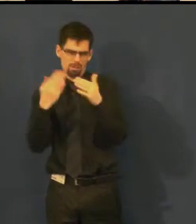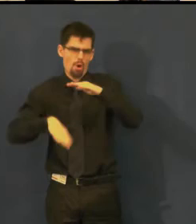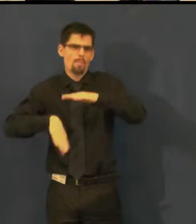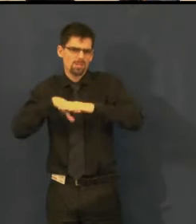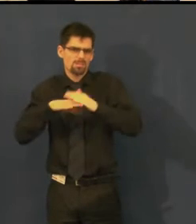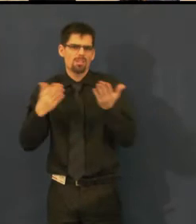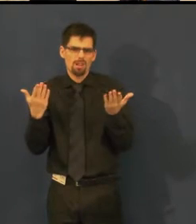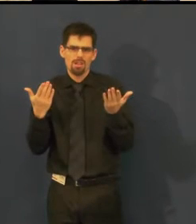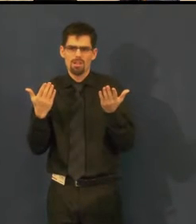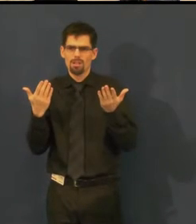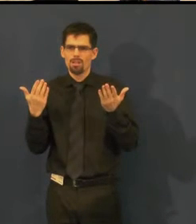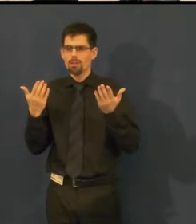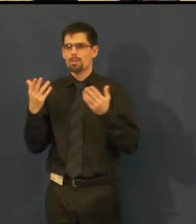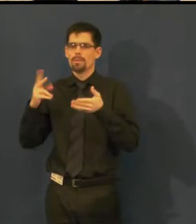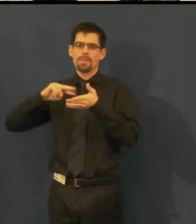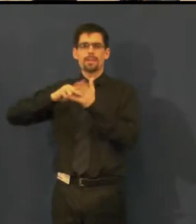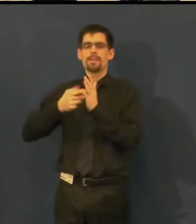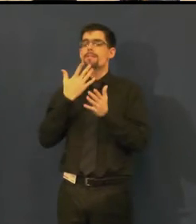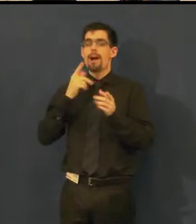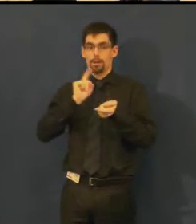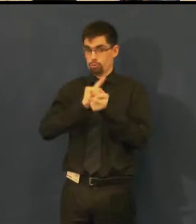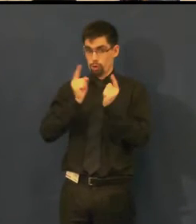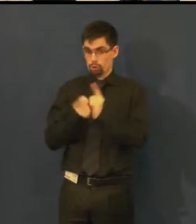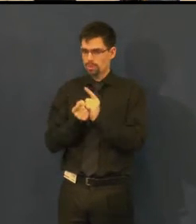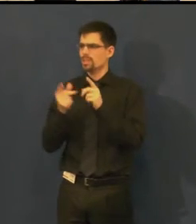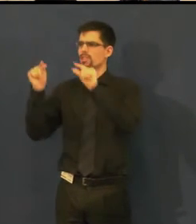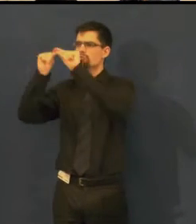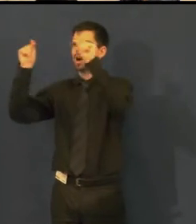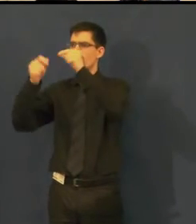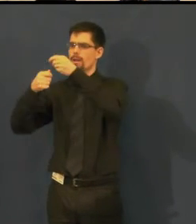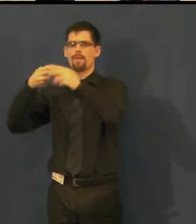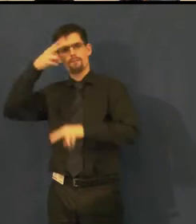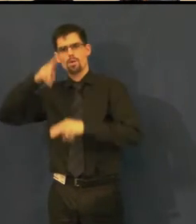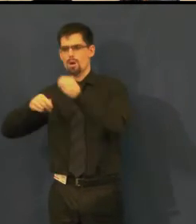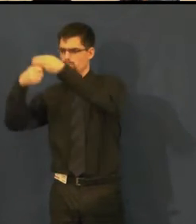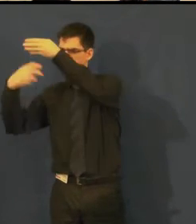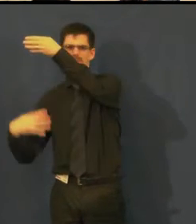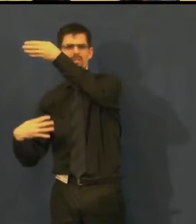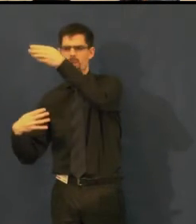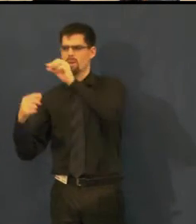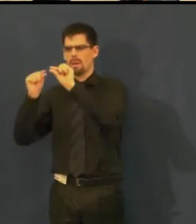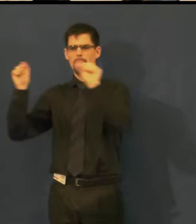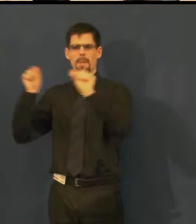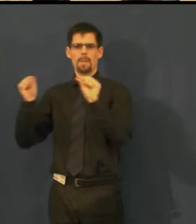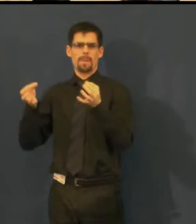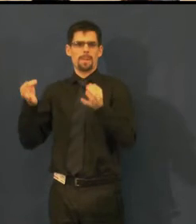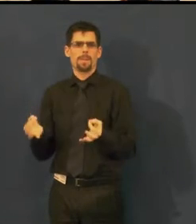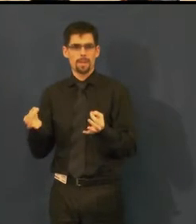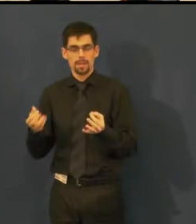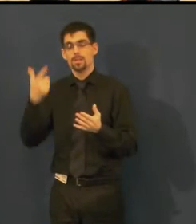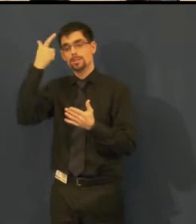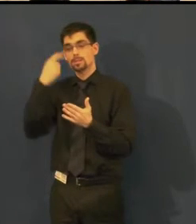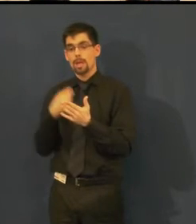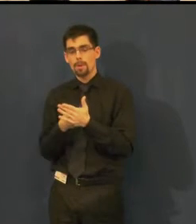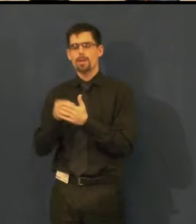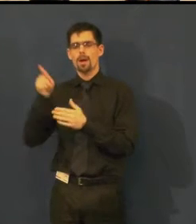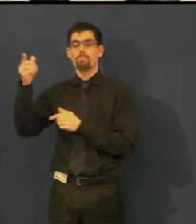je to technicky uzpůsobeno tak, aby člověk dokázal přečíst repliky v dostatečném čase